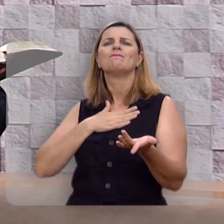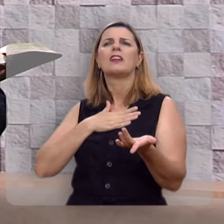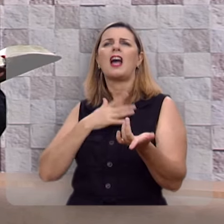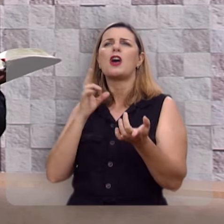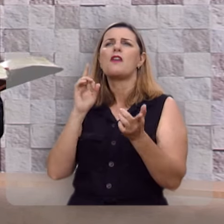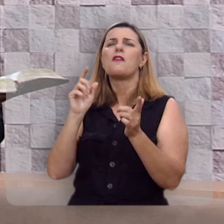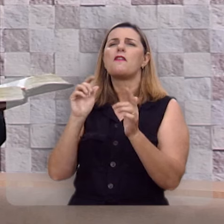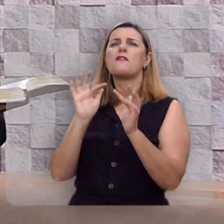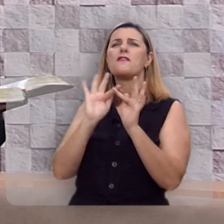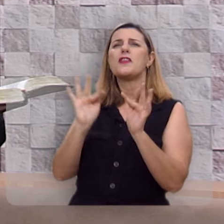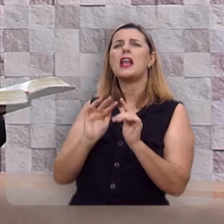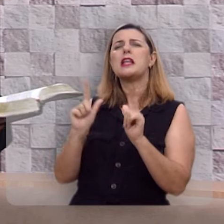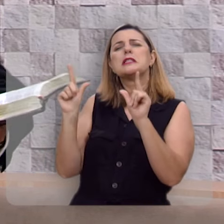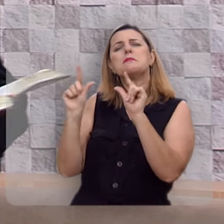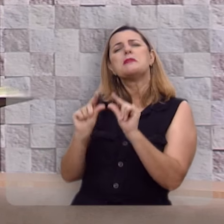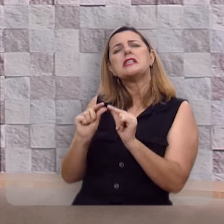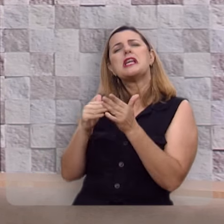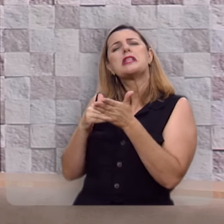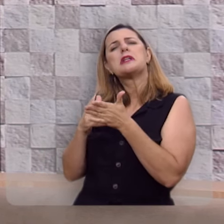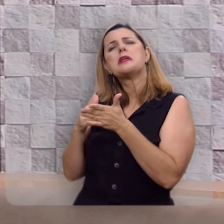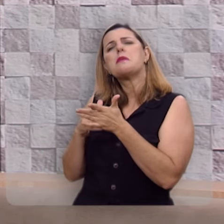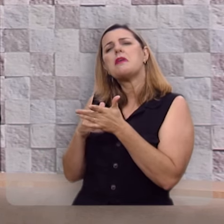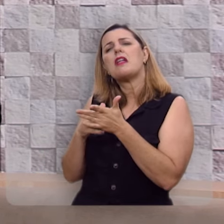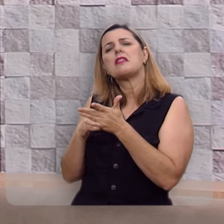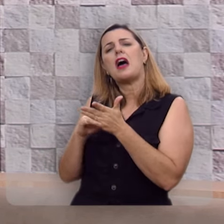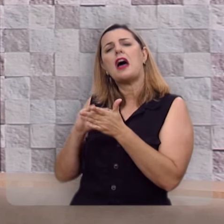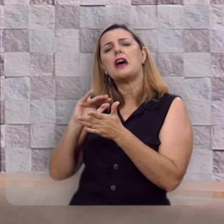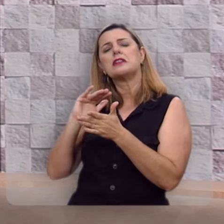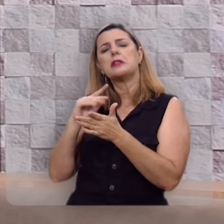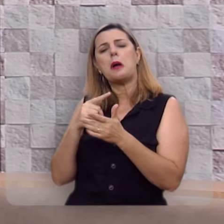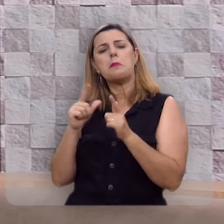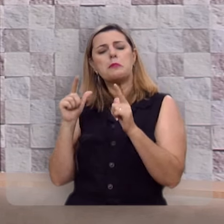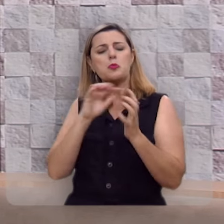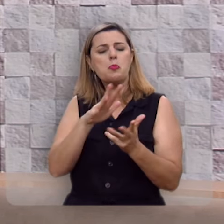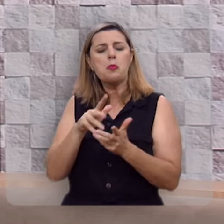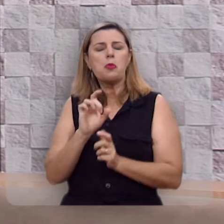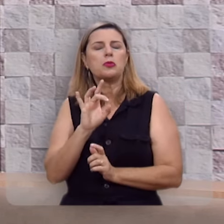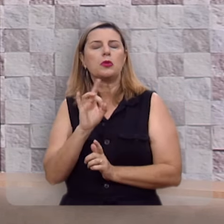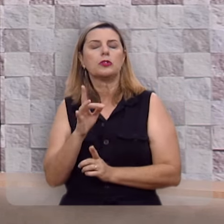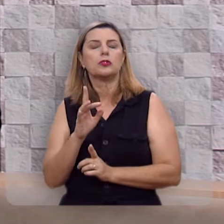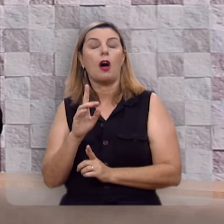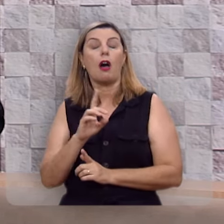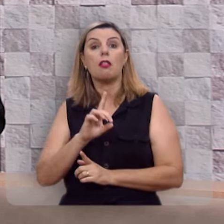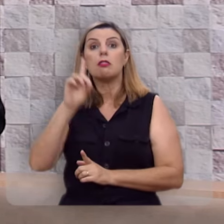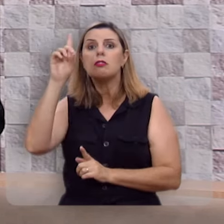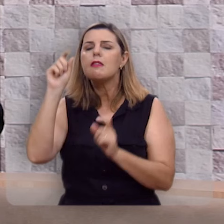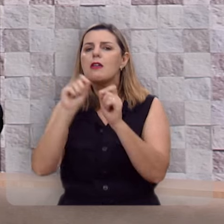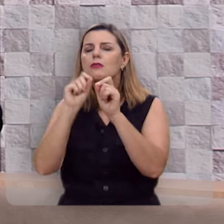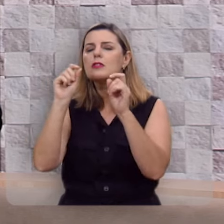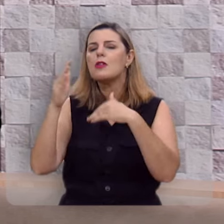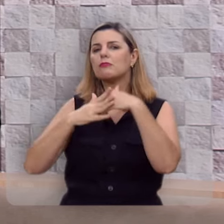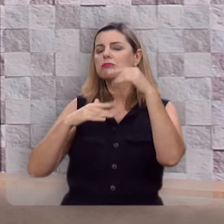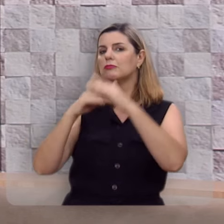demais, terrena demais, limitada demais, quando Deus nos criou para a maior de todas as felicidades,